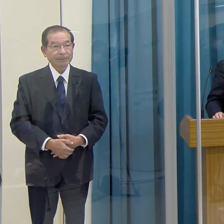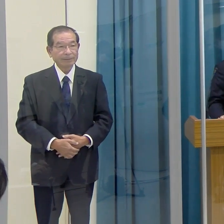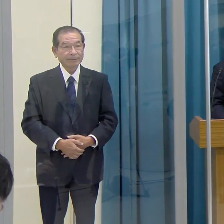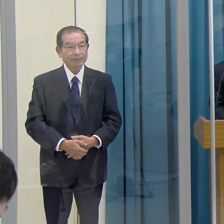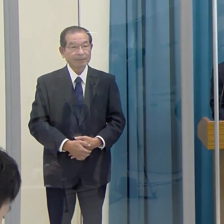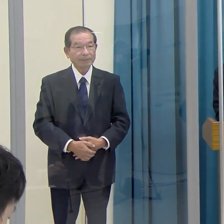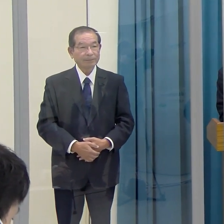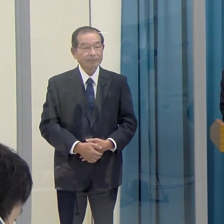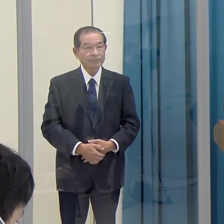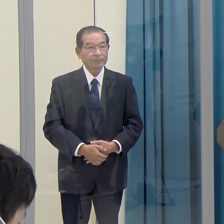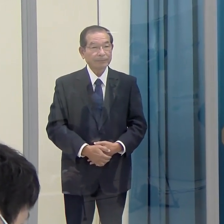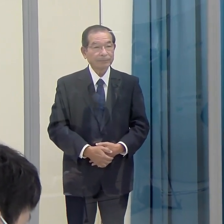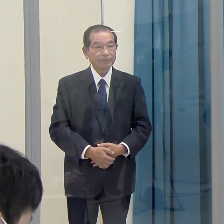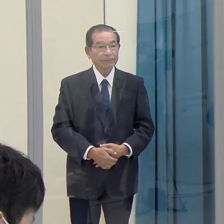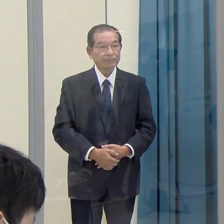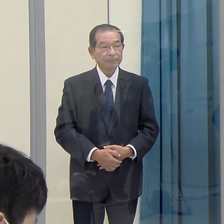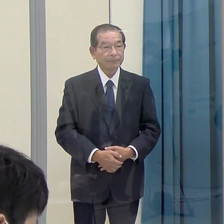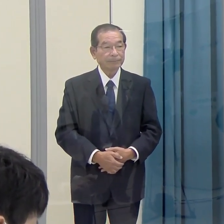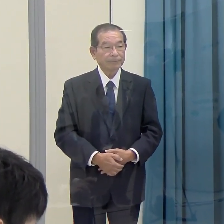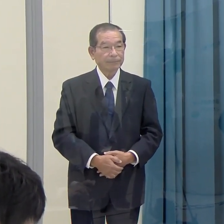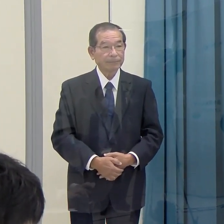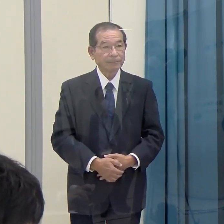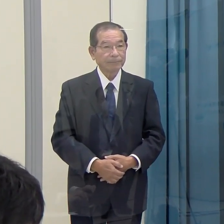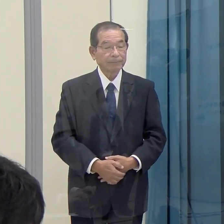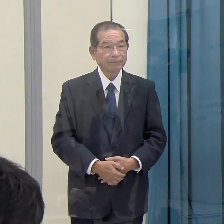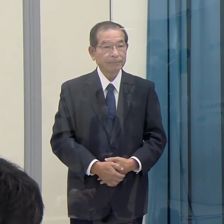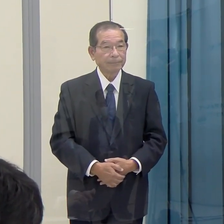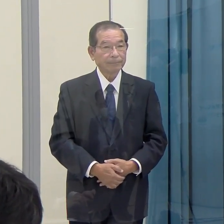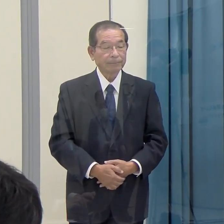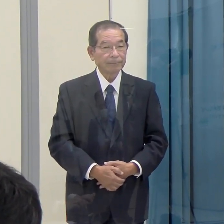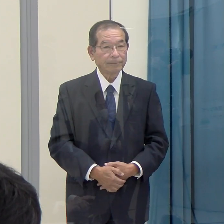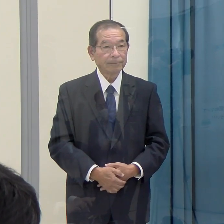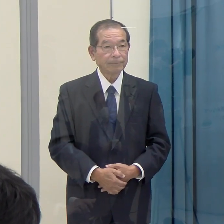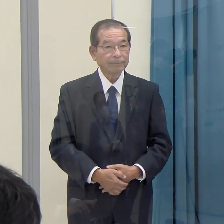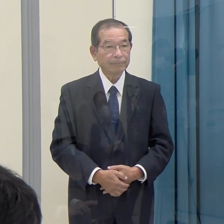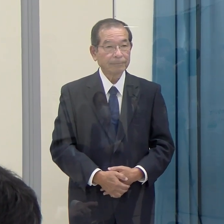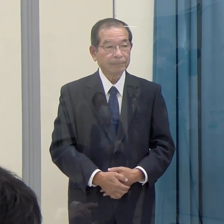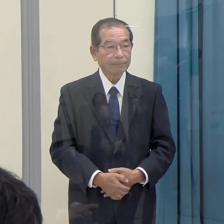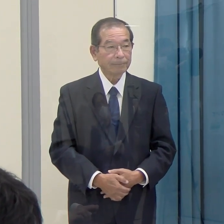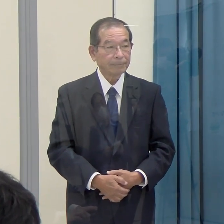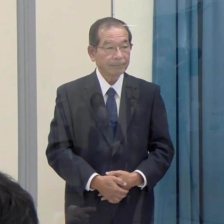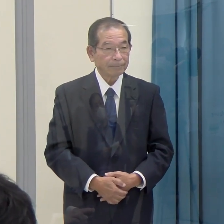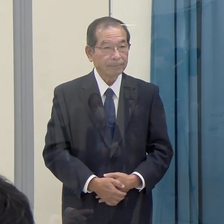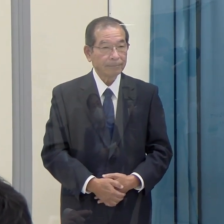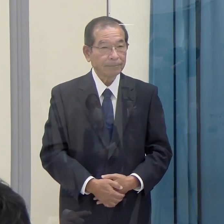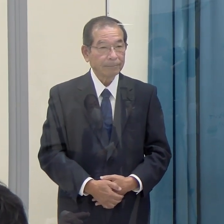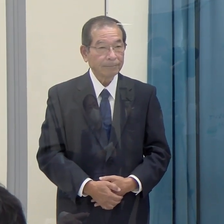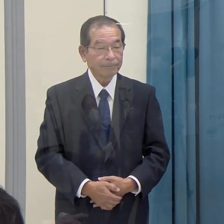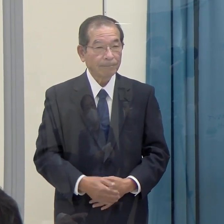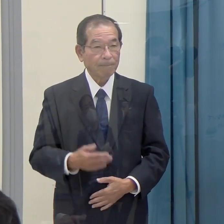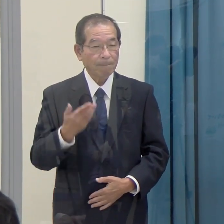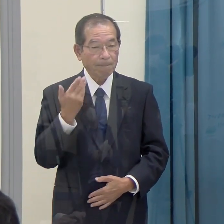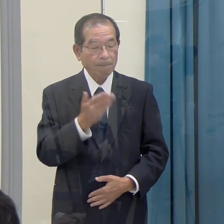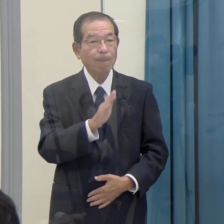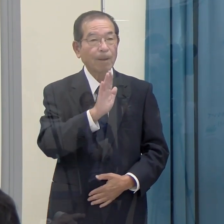質疑応答